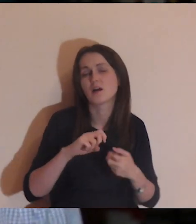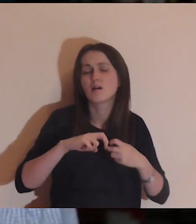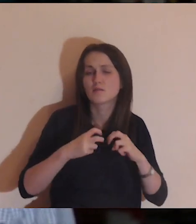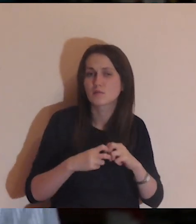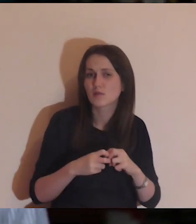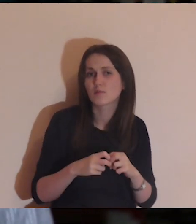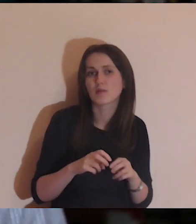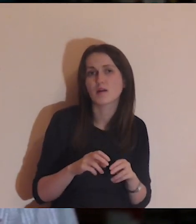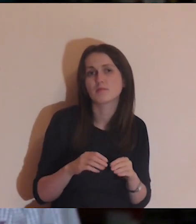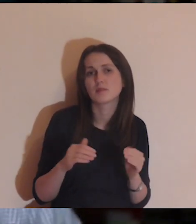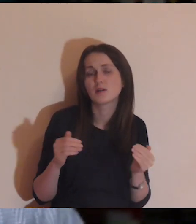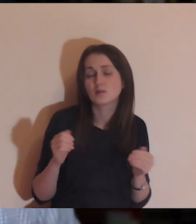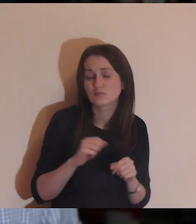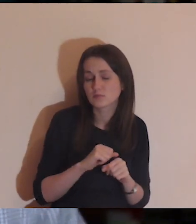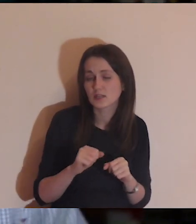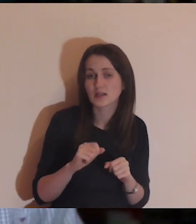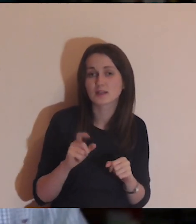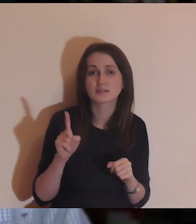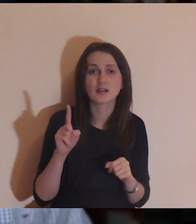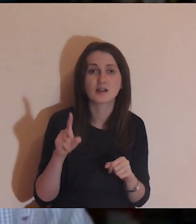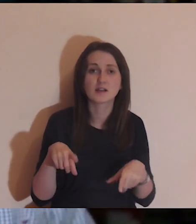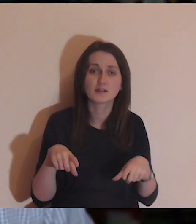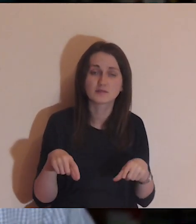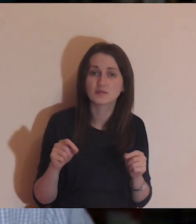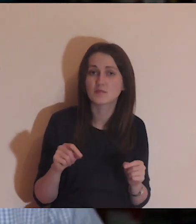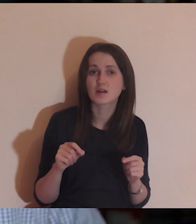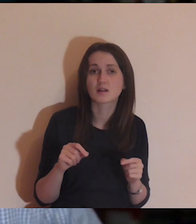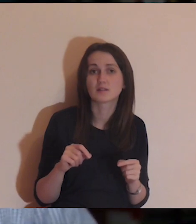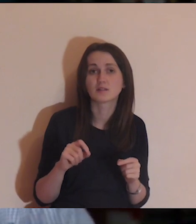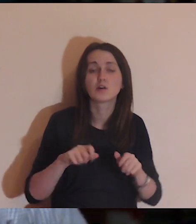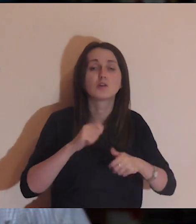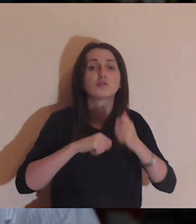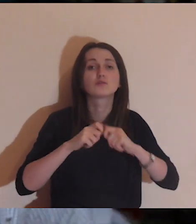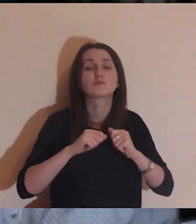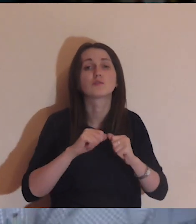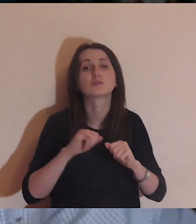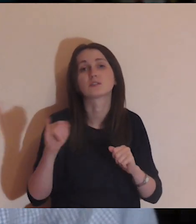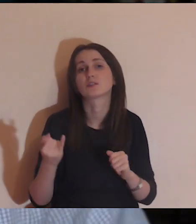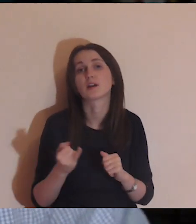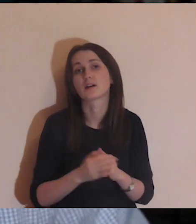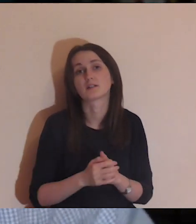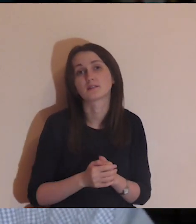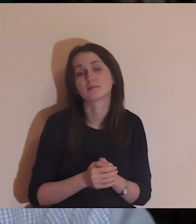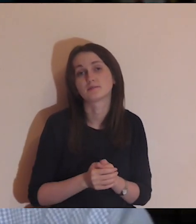Problemy zawsze są - specjalizujemy się w udowadnianiu samemu sobie,